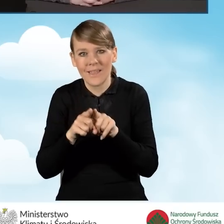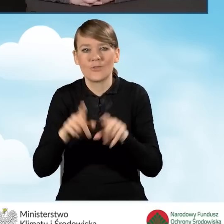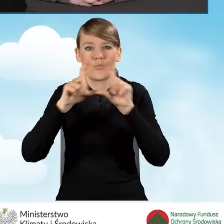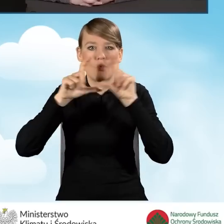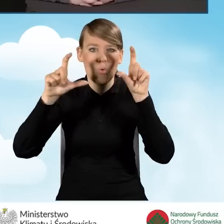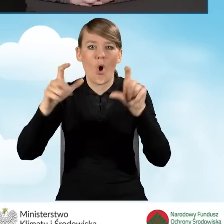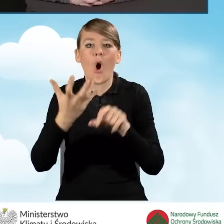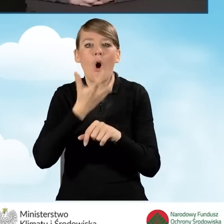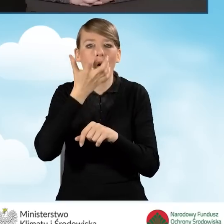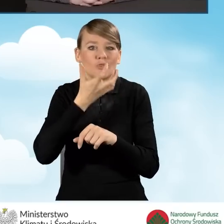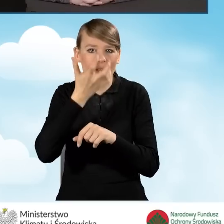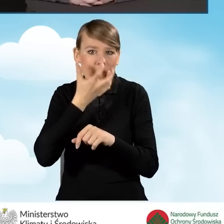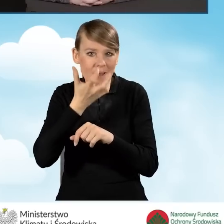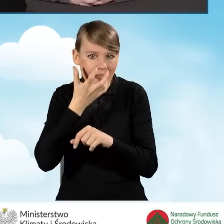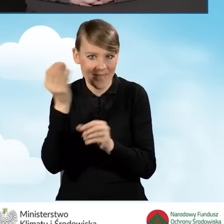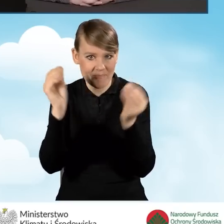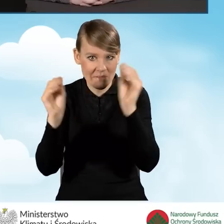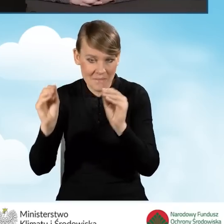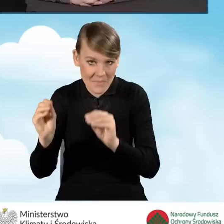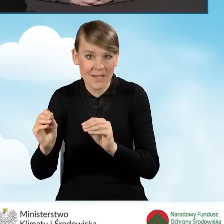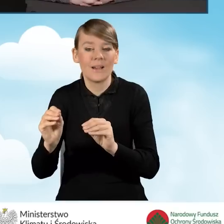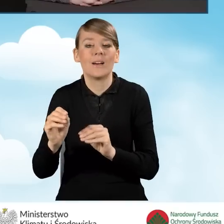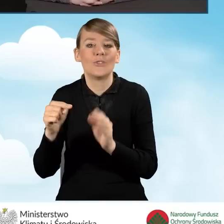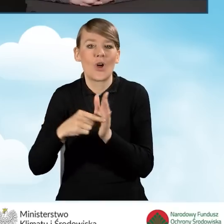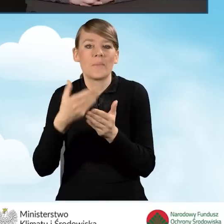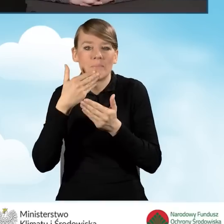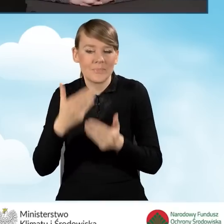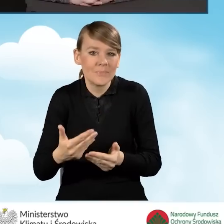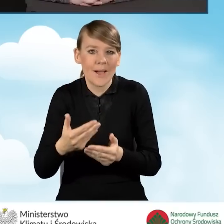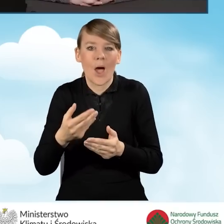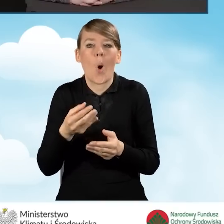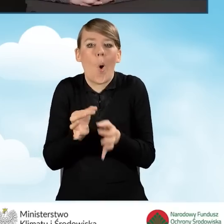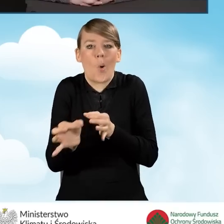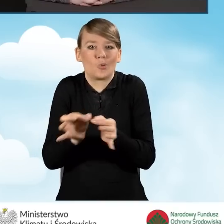które będzie prowadziło do oszczędności energii,